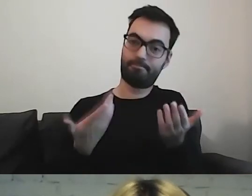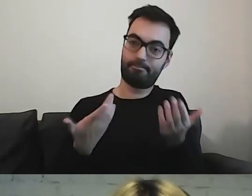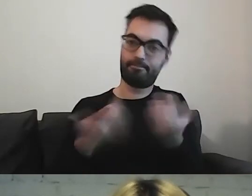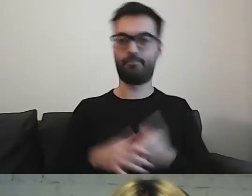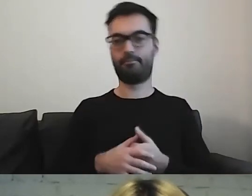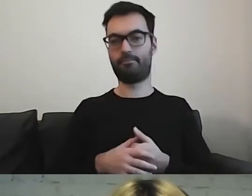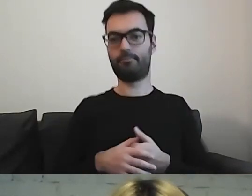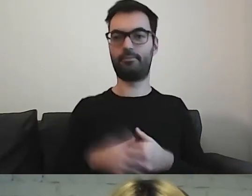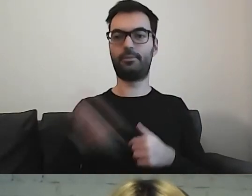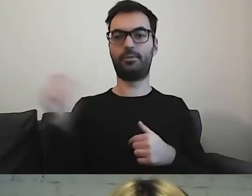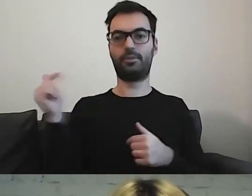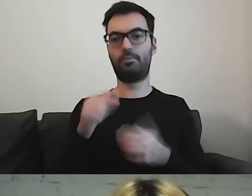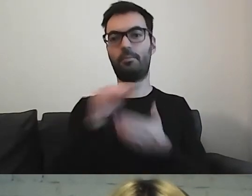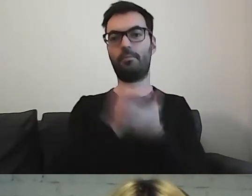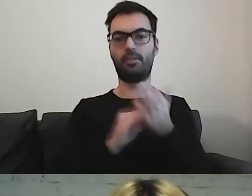Trzeba pisać konkretnie.